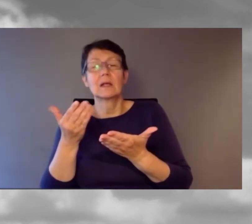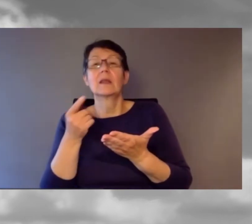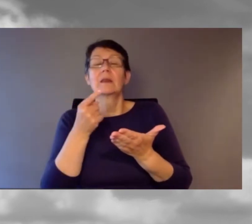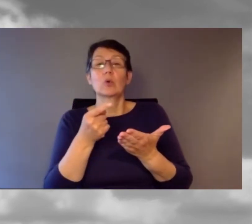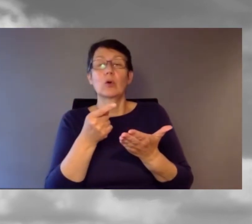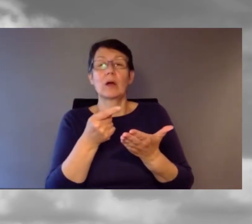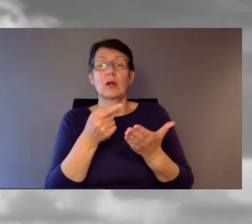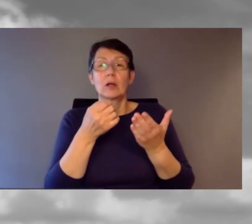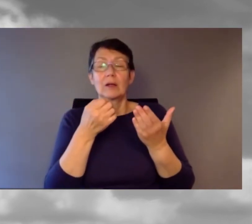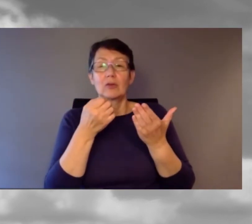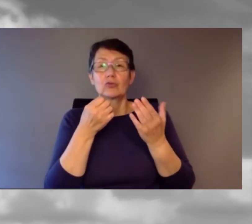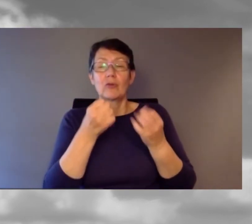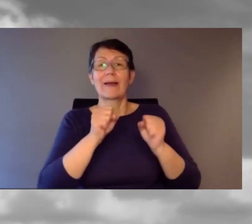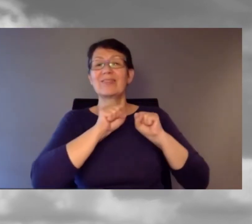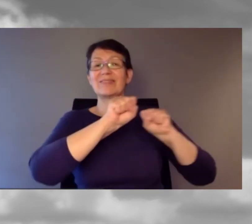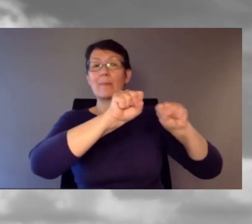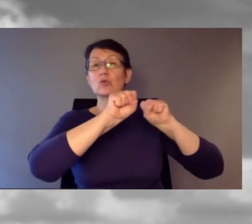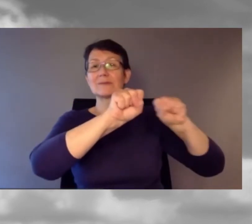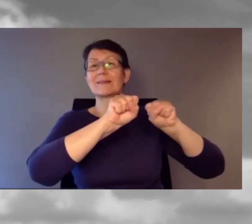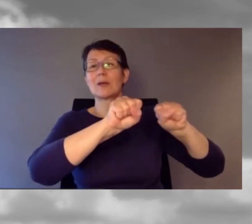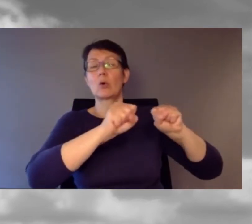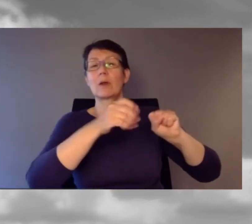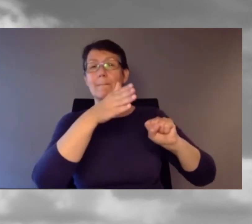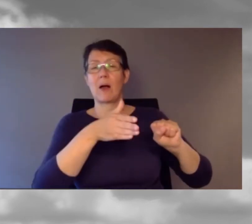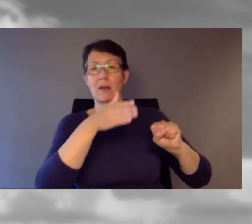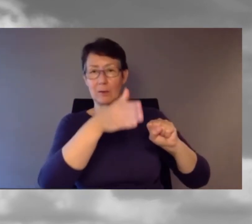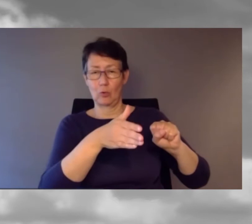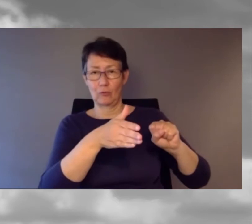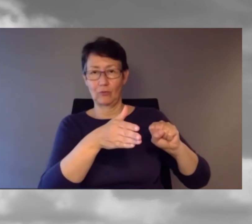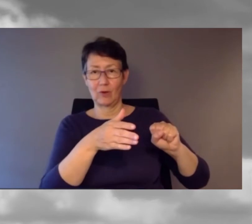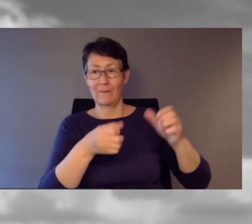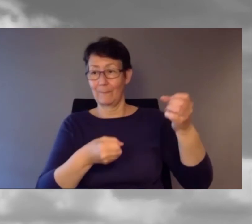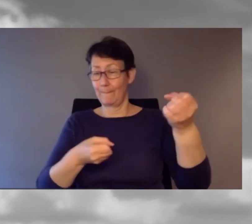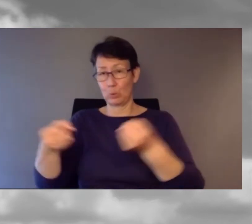hat der Bus nicht zum Bahnhof fahren können.